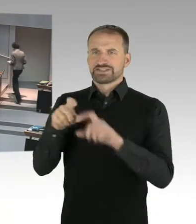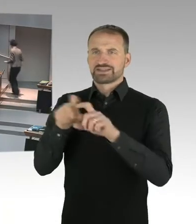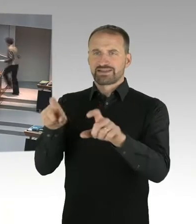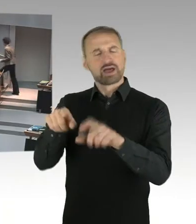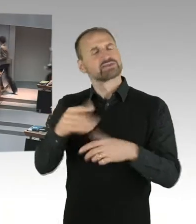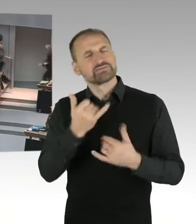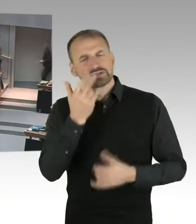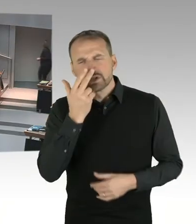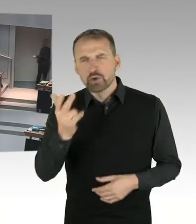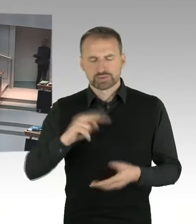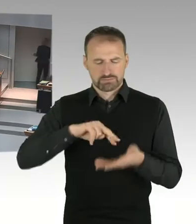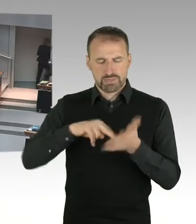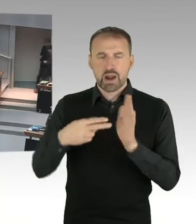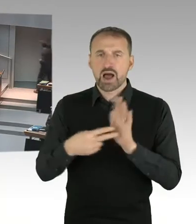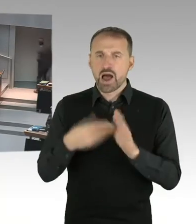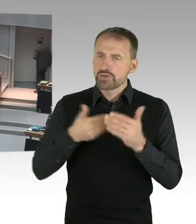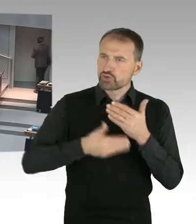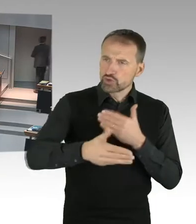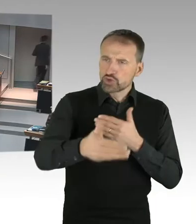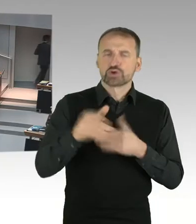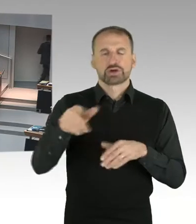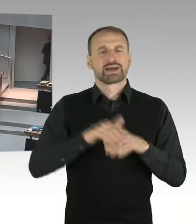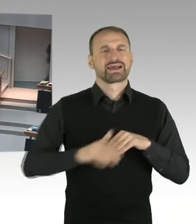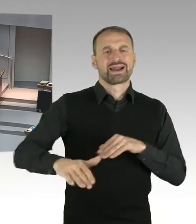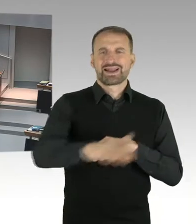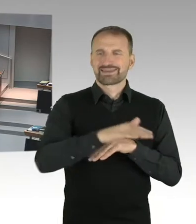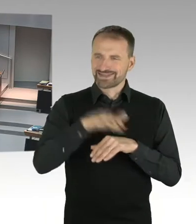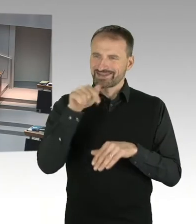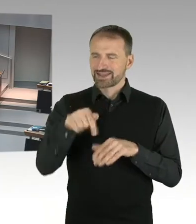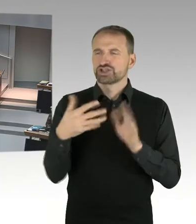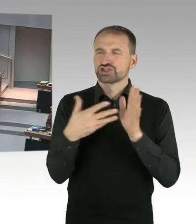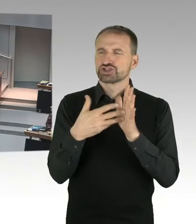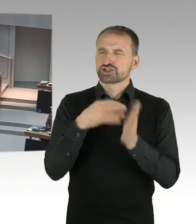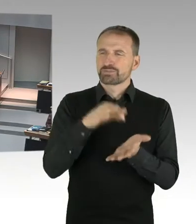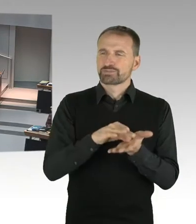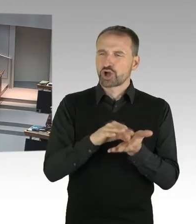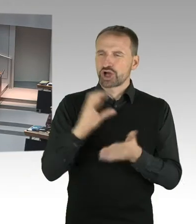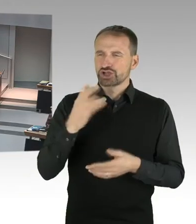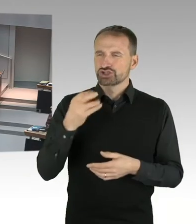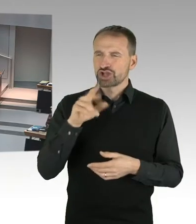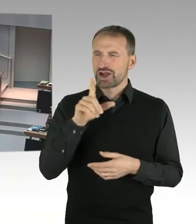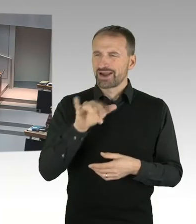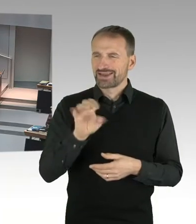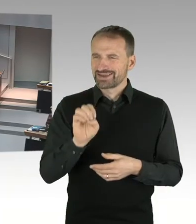dessen Bebauungsplanung der Senat an sich gezogen und ein so genanntes LOI, Letter of Intent,